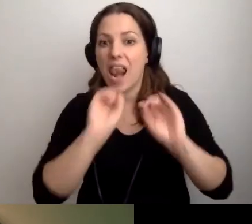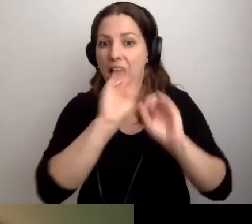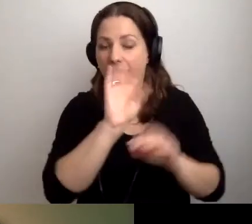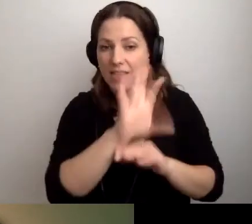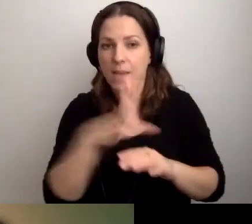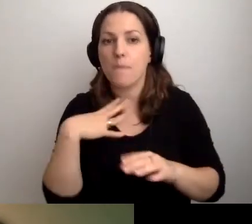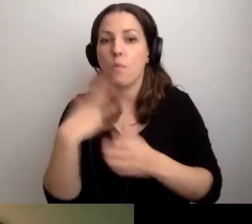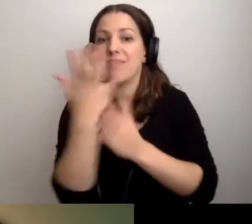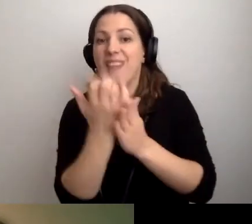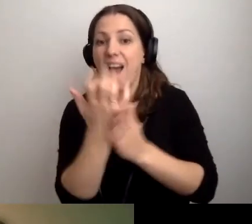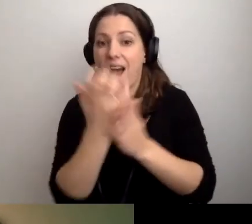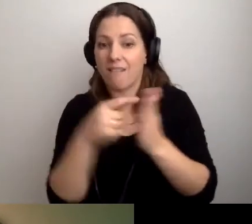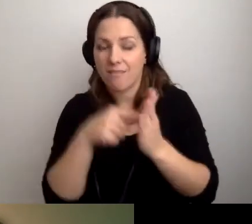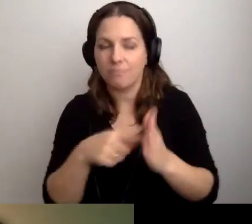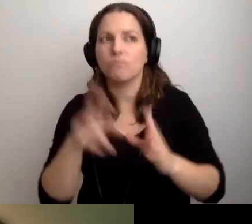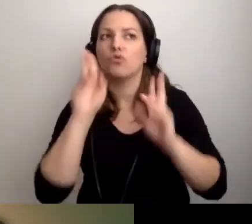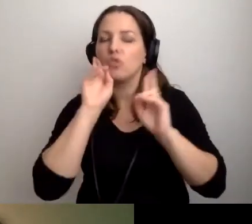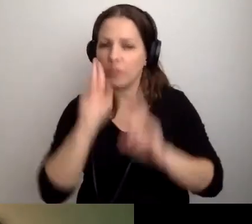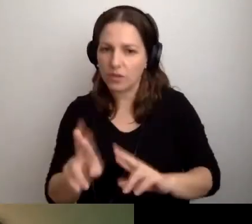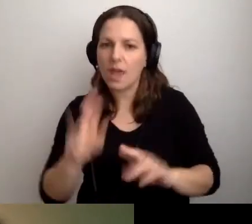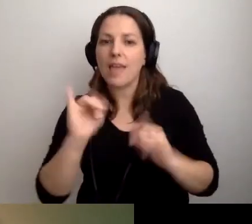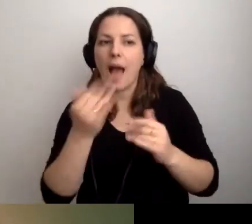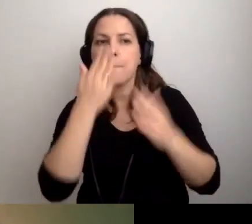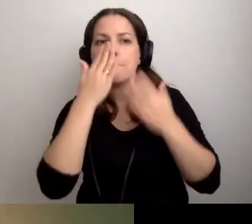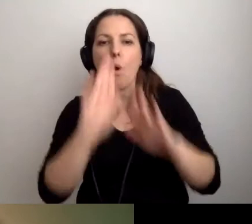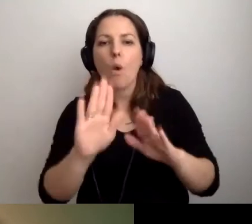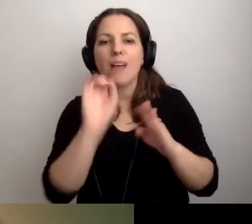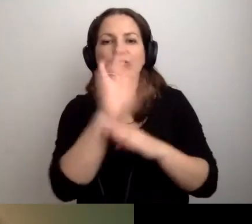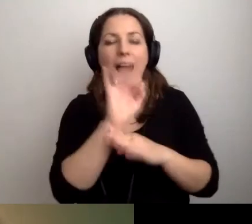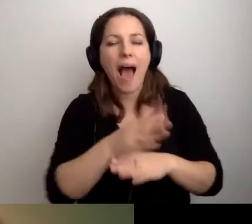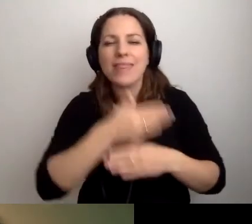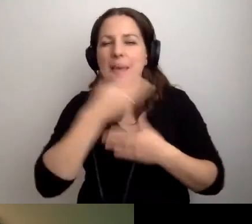to wtedy, kiedy pojawia się pokaz slajdów, a nie ma żadnych innych słów,